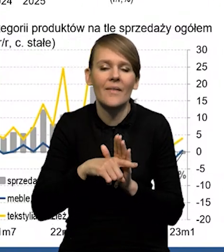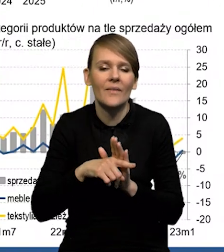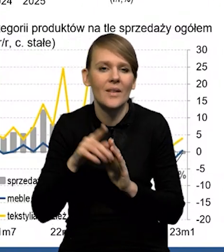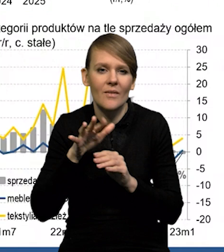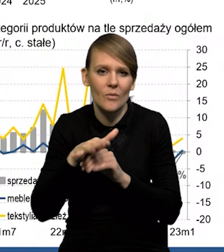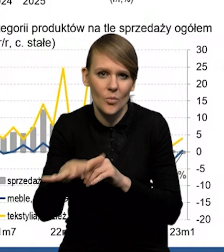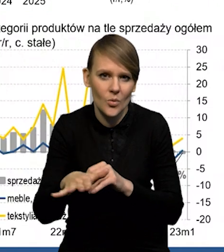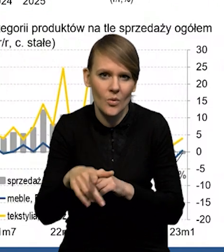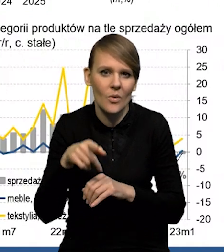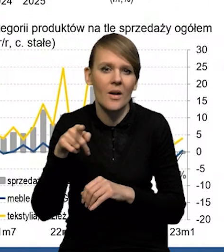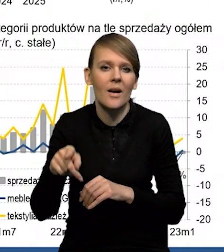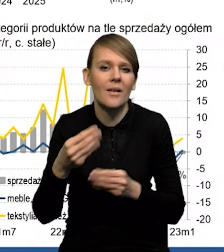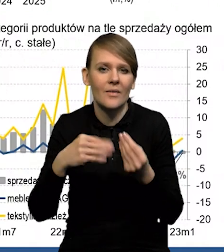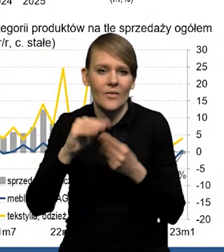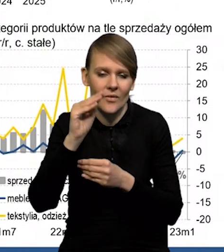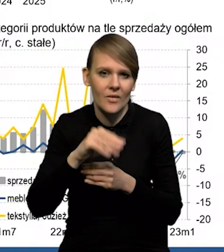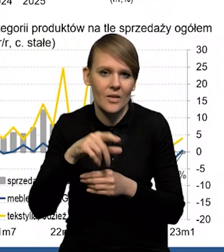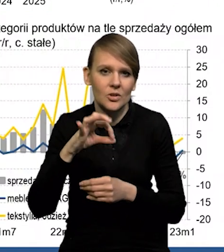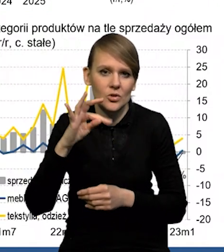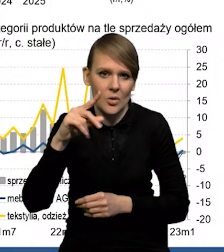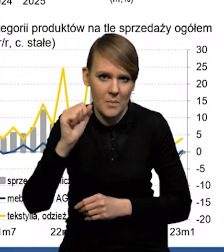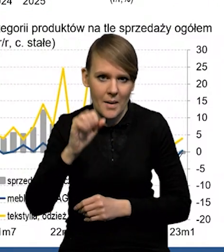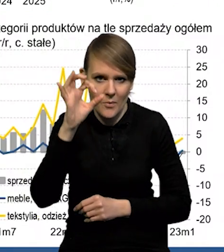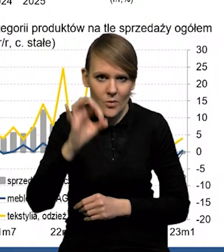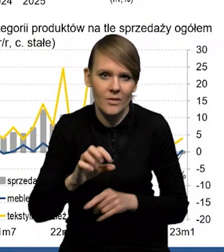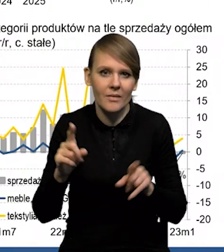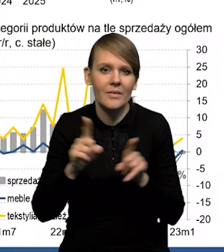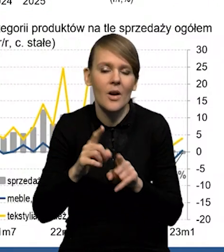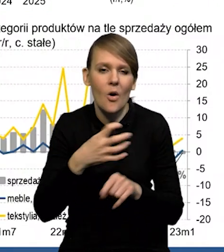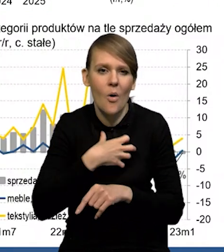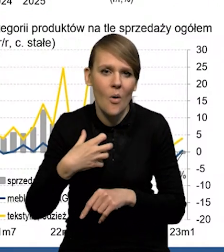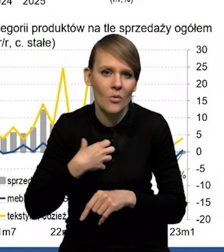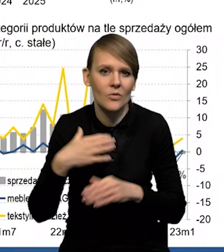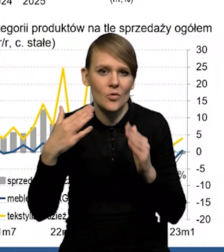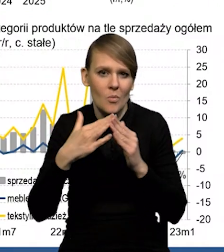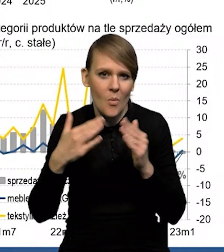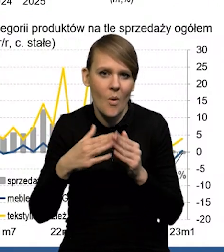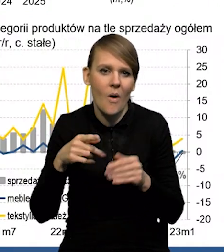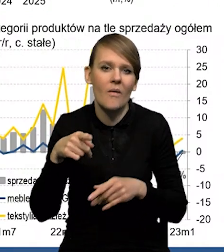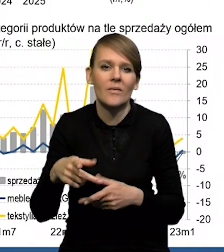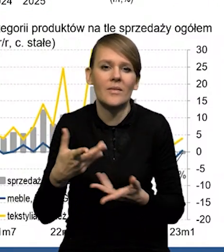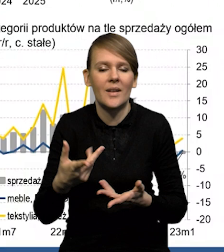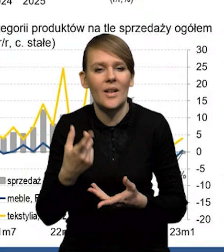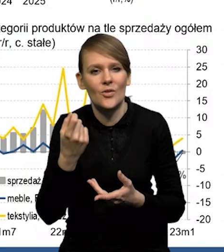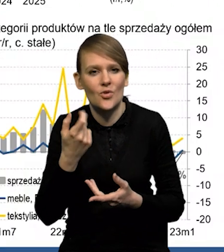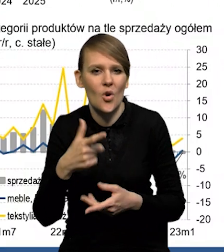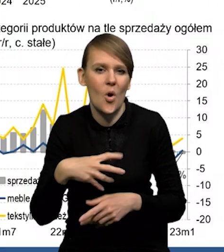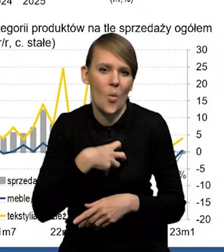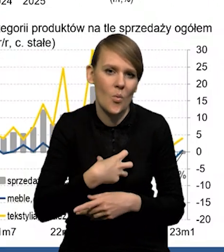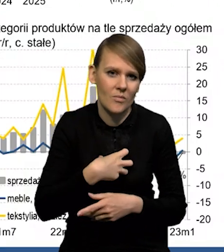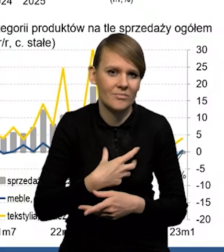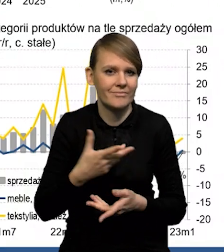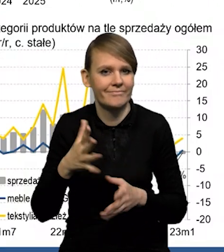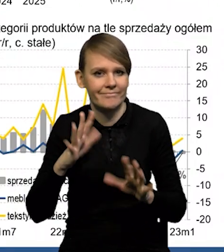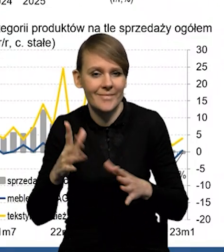to jest oczywiście wzrost stóp procentowych i słabsze nastroje gospodarstw domowych, ale one się w ostatnim czasie poprawiają. Tak, mamy kilka ostatnich miesięcy.